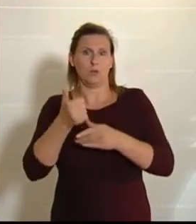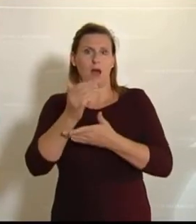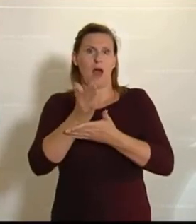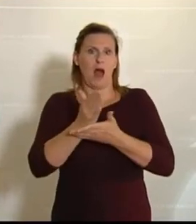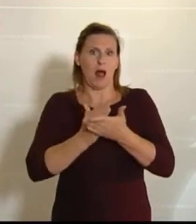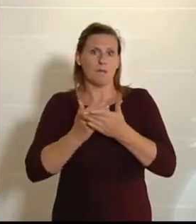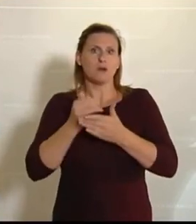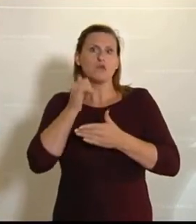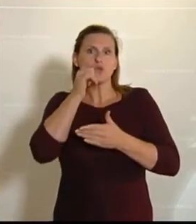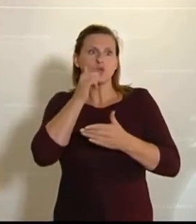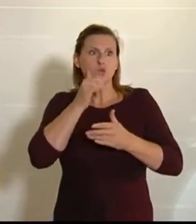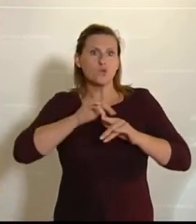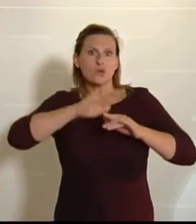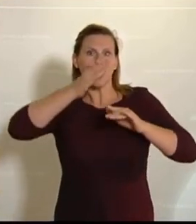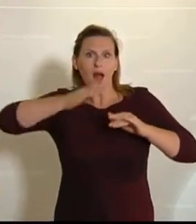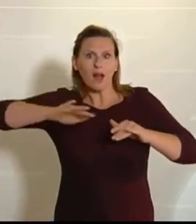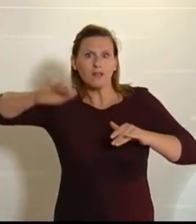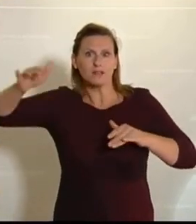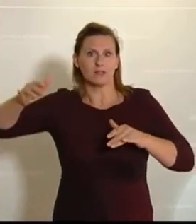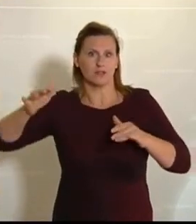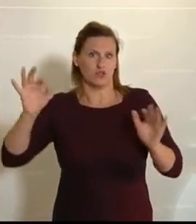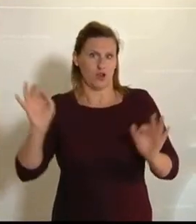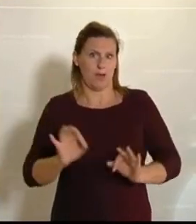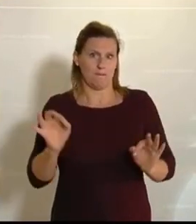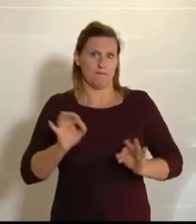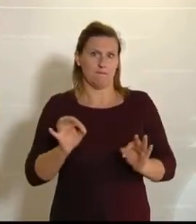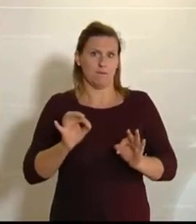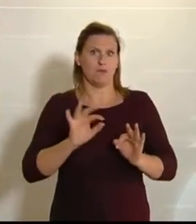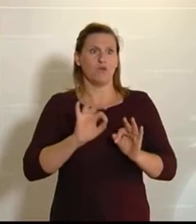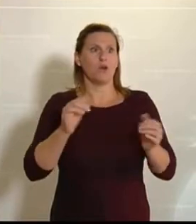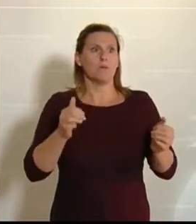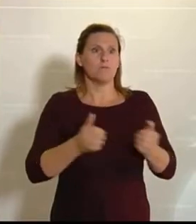Das ist natürlich dramatisch. Es ist dramatisch für die Produktion, aber es ist natürlich